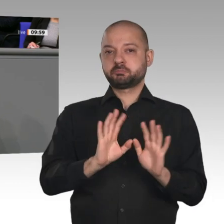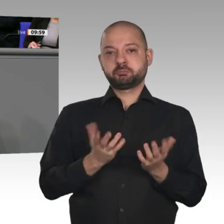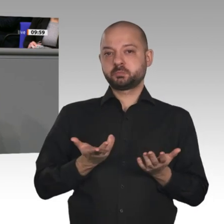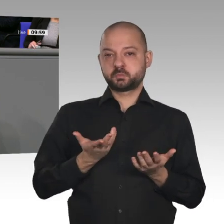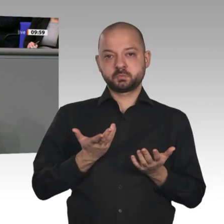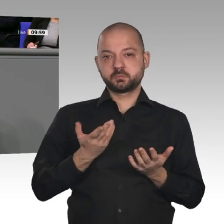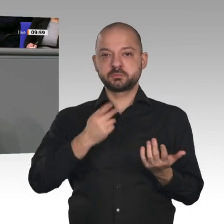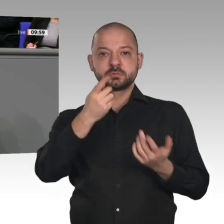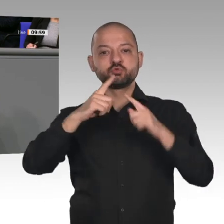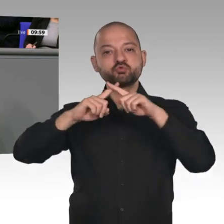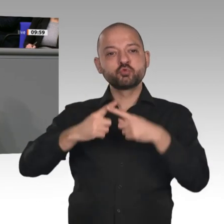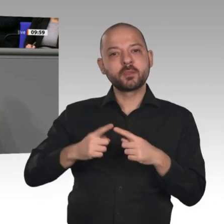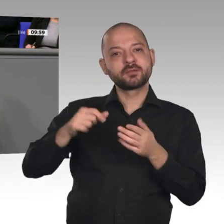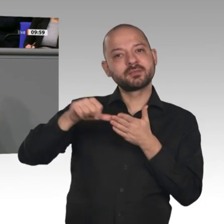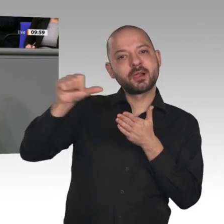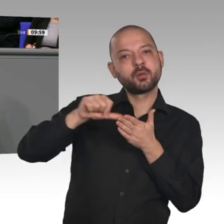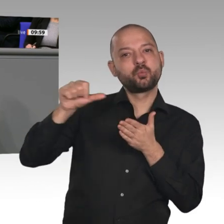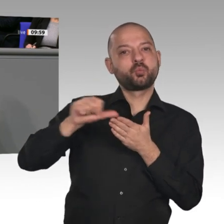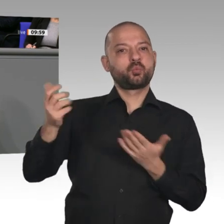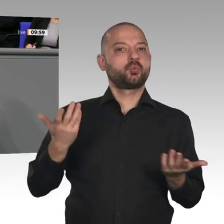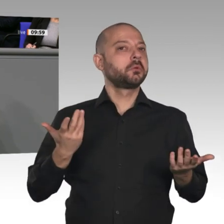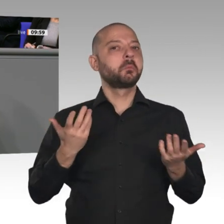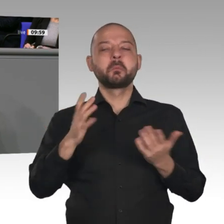unter 60 Prozent des Bruttoinlandsprodukts geblieben. Das